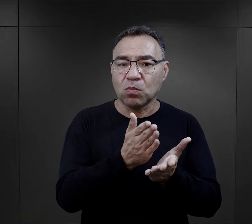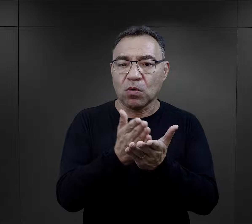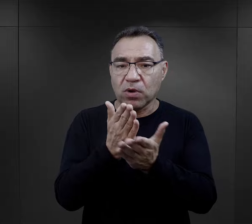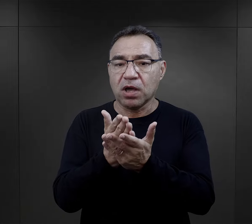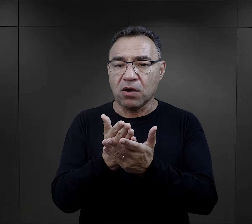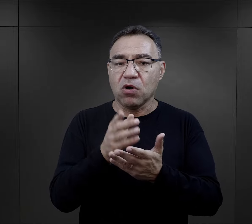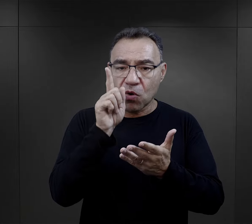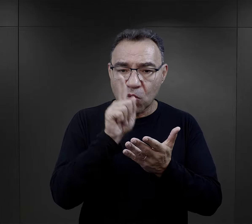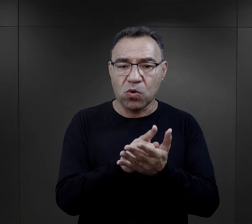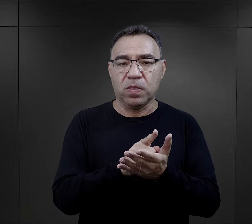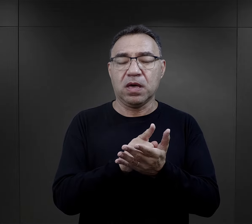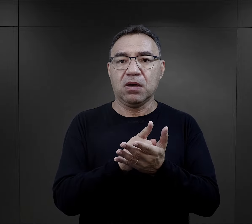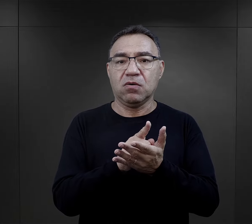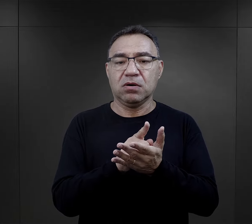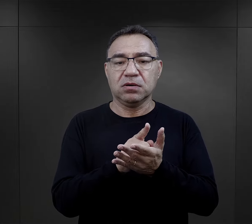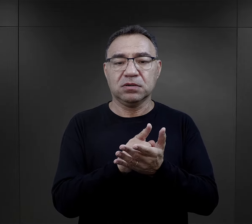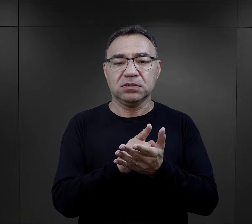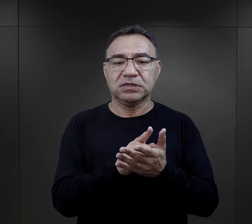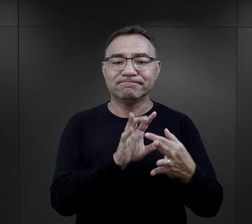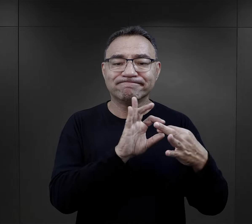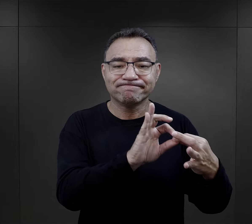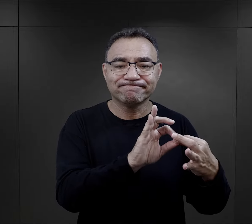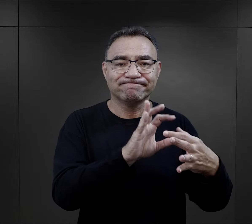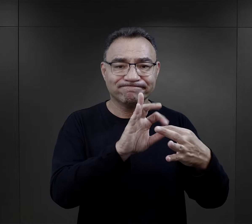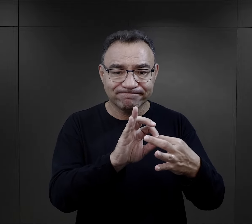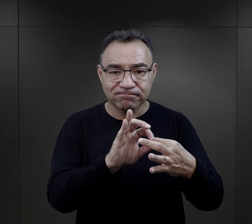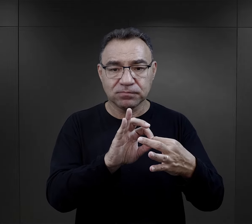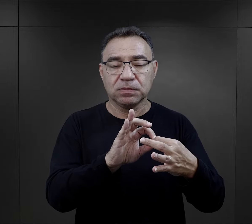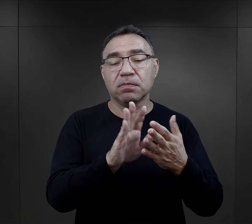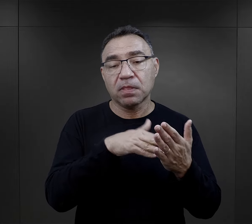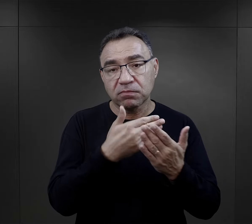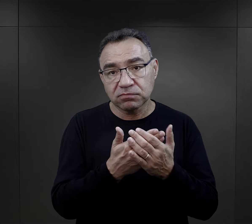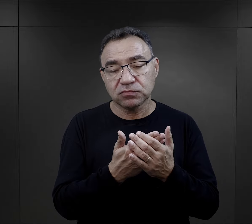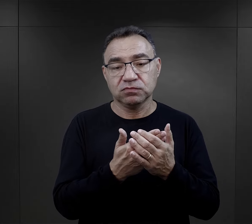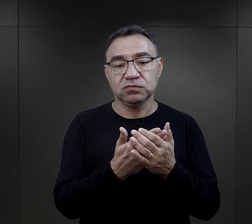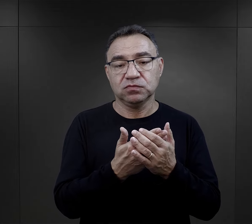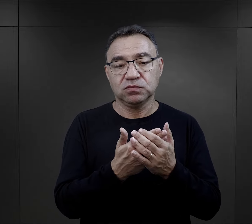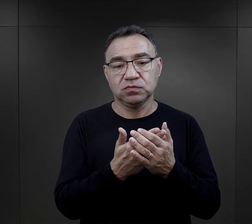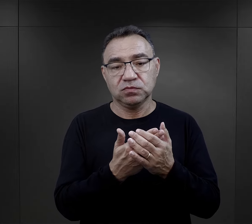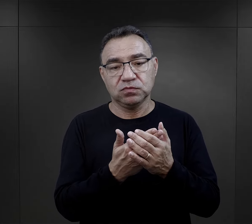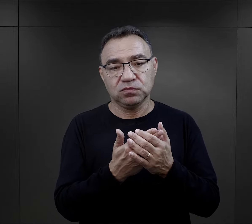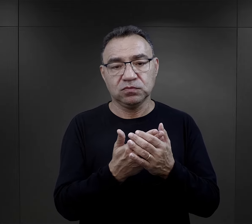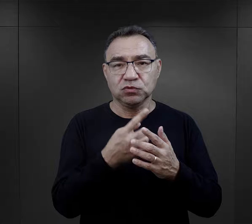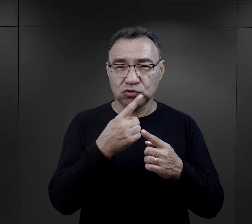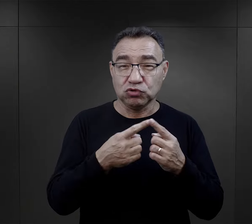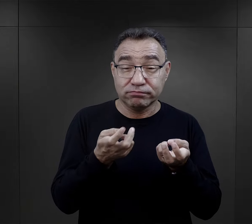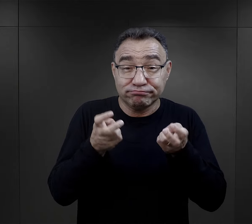i to był bardzo, bardzo istotny czynnik. Te więzi potem przeradzały się w